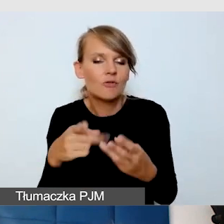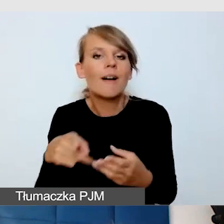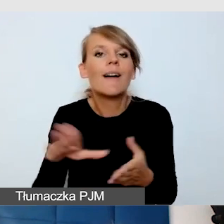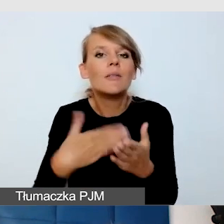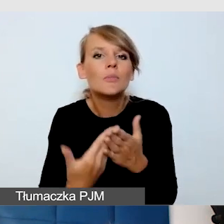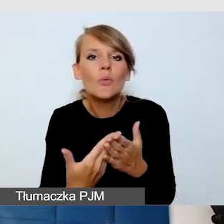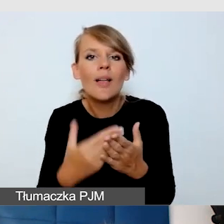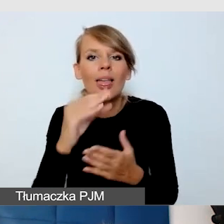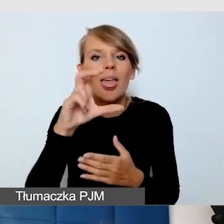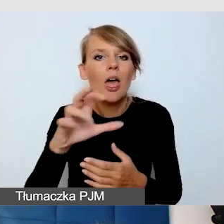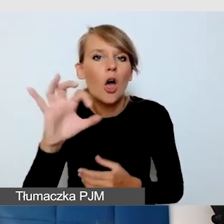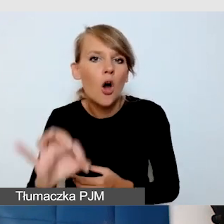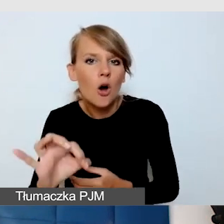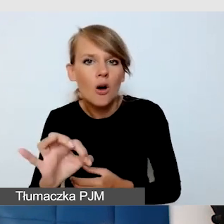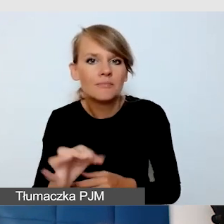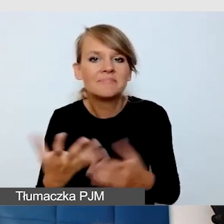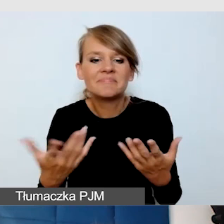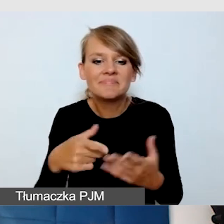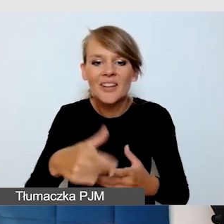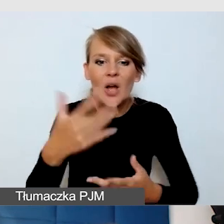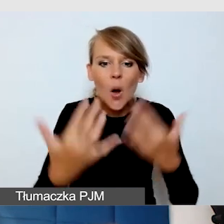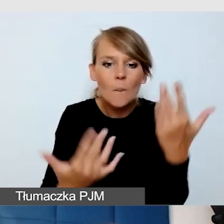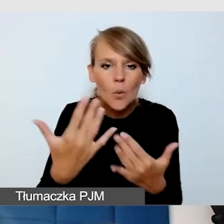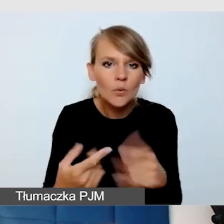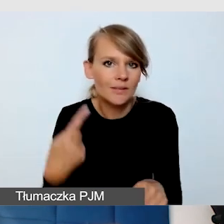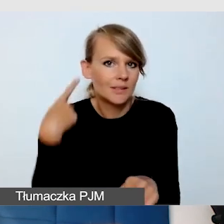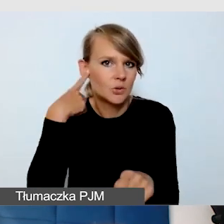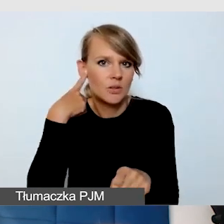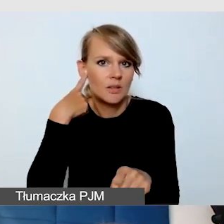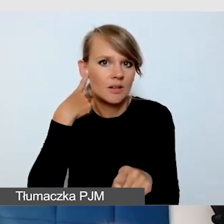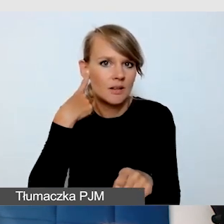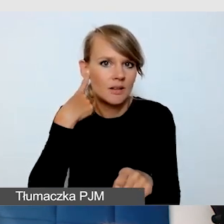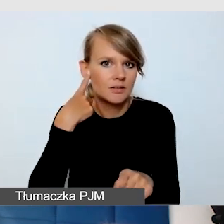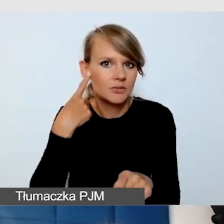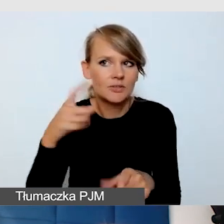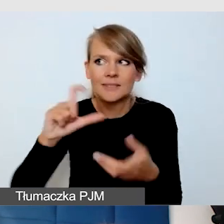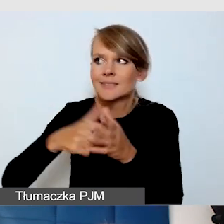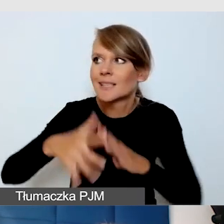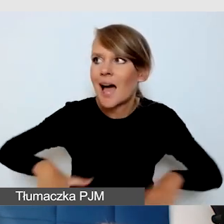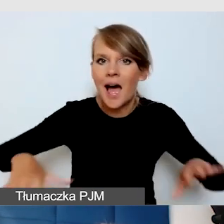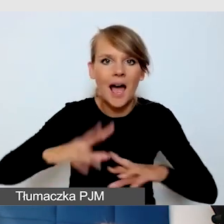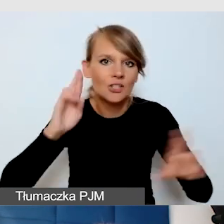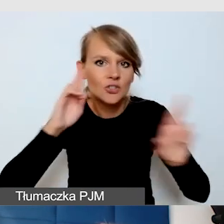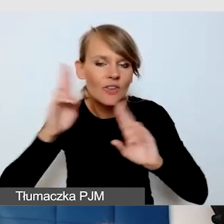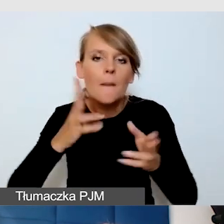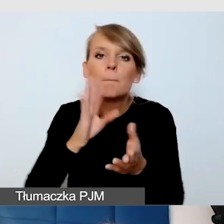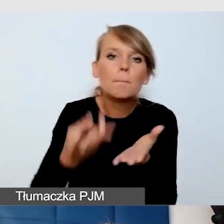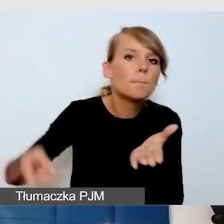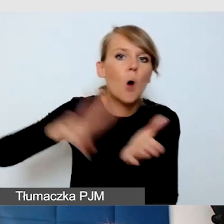że np. w komputerze słychać też głos, który jest nadawany na sali, nie był podwójnie słyszany.